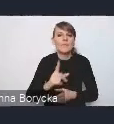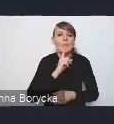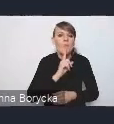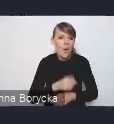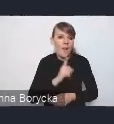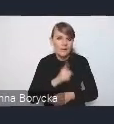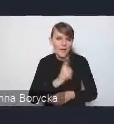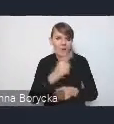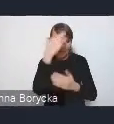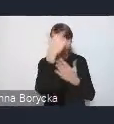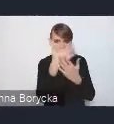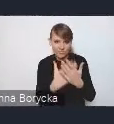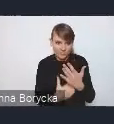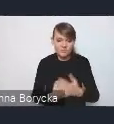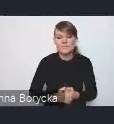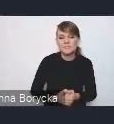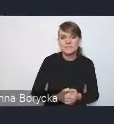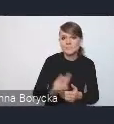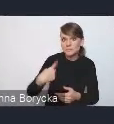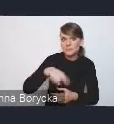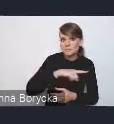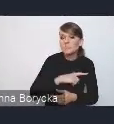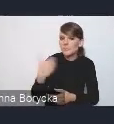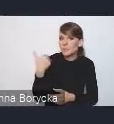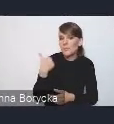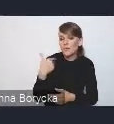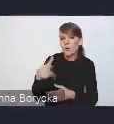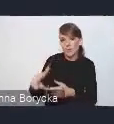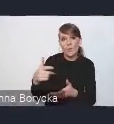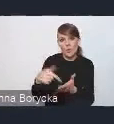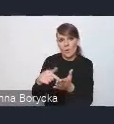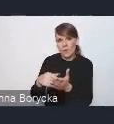które braliśmy pod uwagę przy przygotowaniu tego dokumentu.